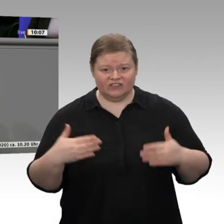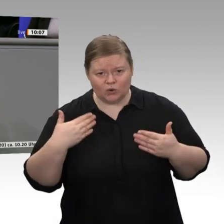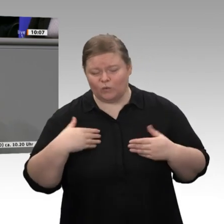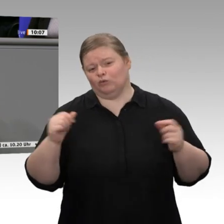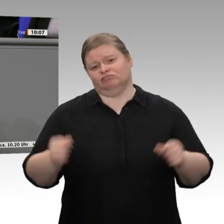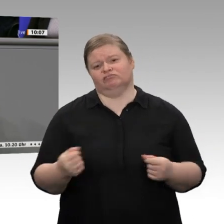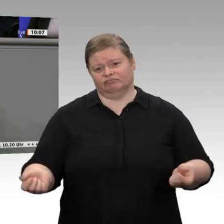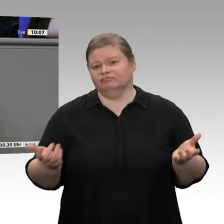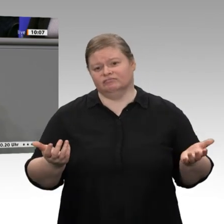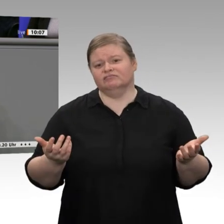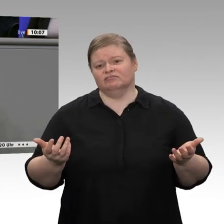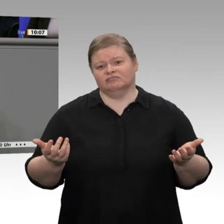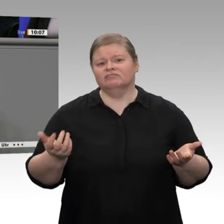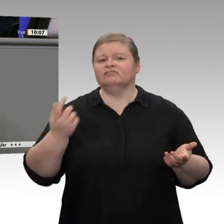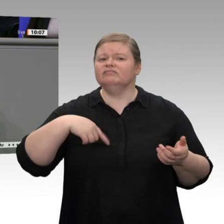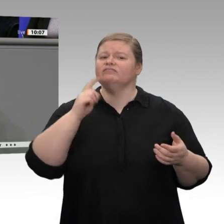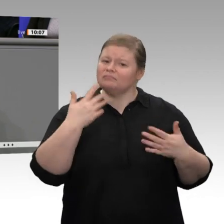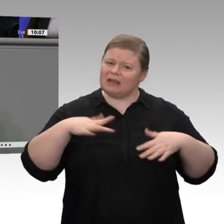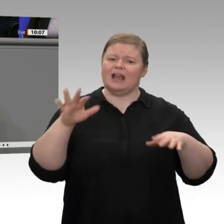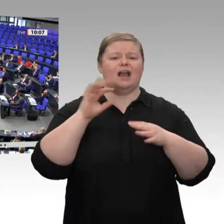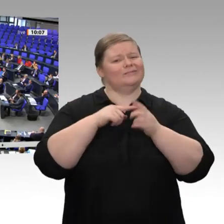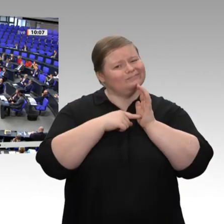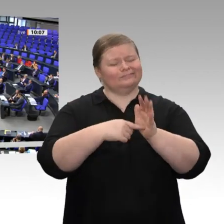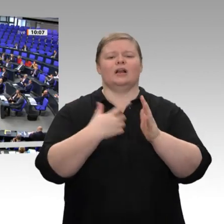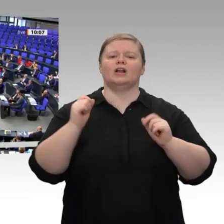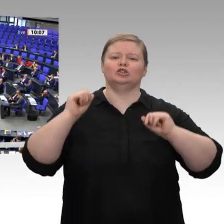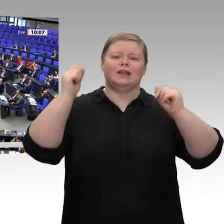was wir hier so allgemein gehört haben.